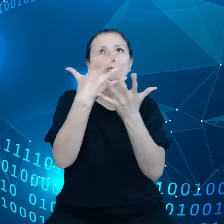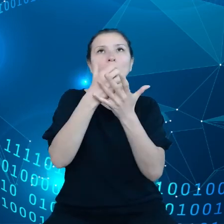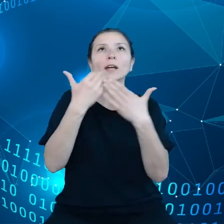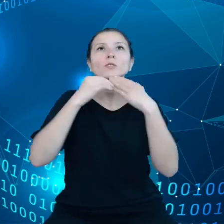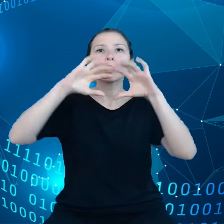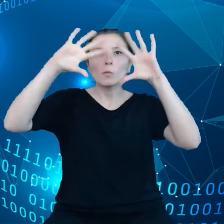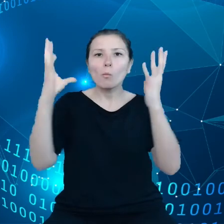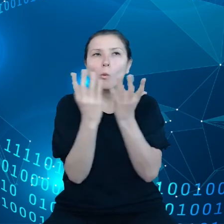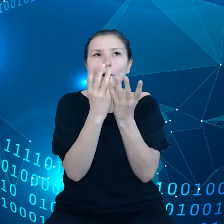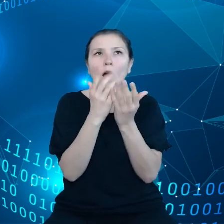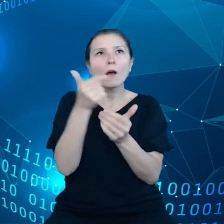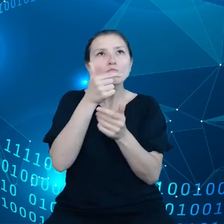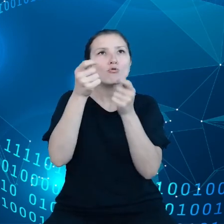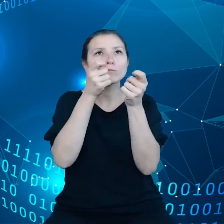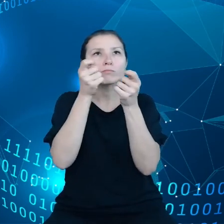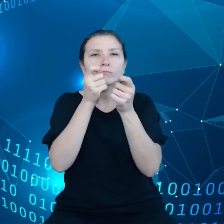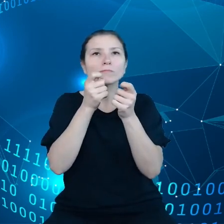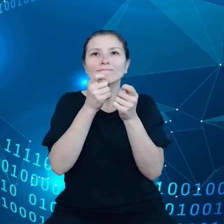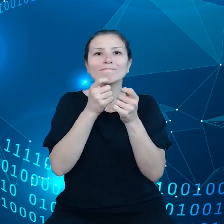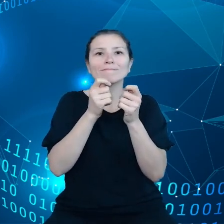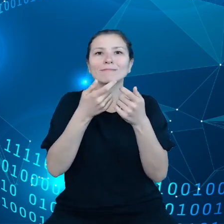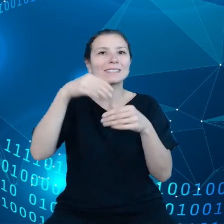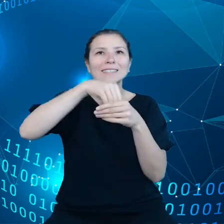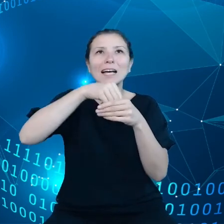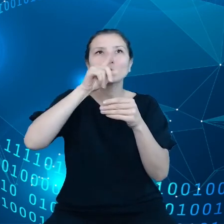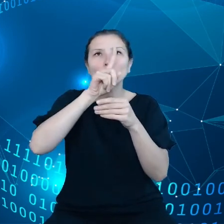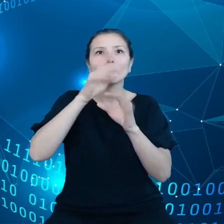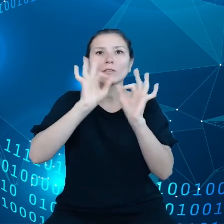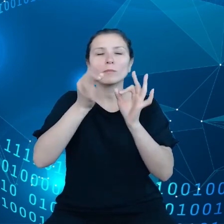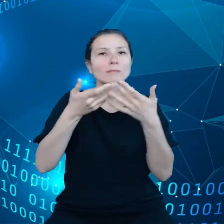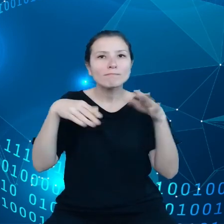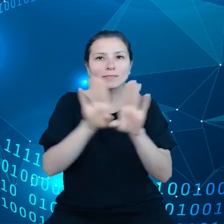Te zasoby nie mogą być zamknięte przez dostarczycieli dostawców.